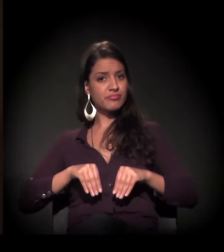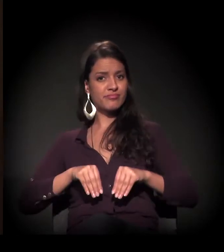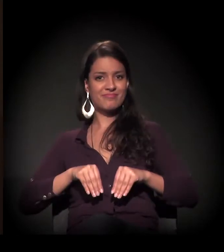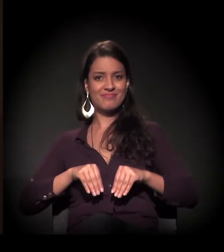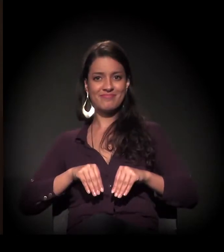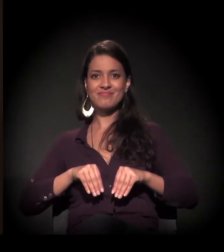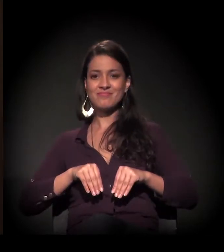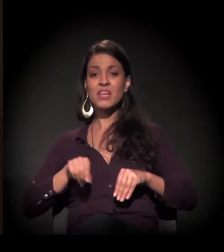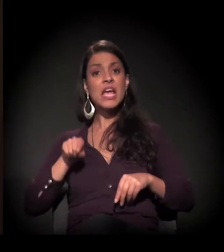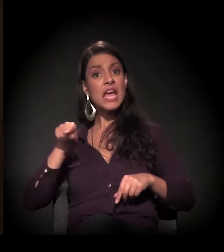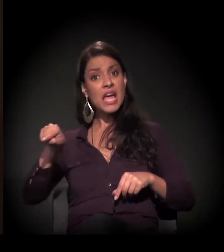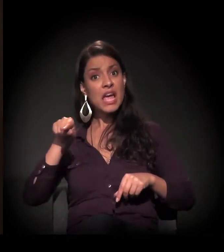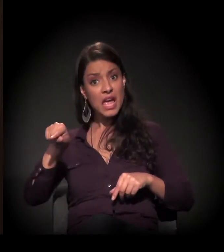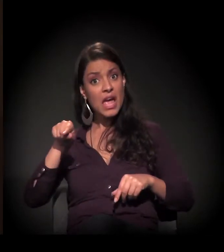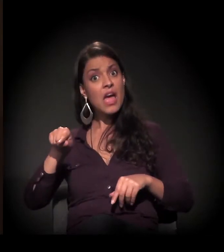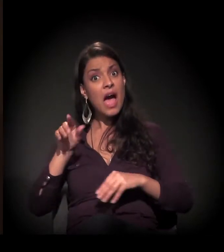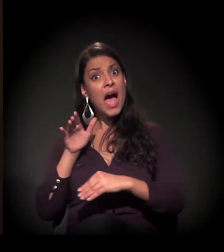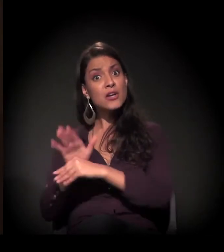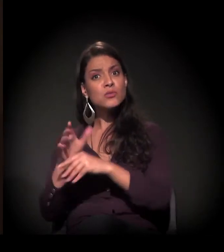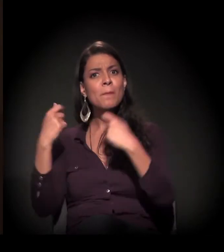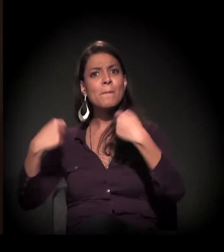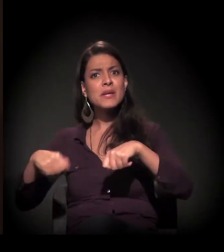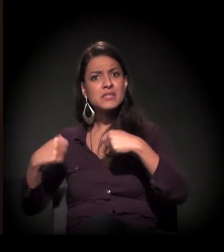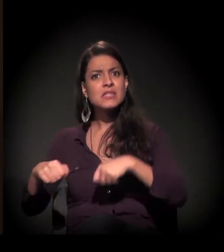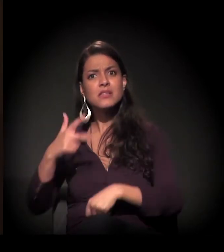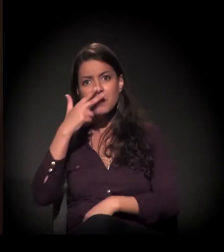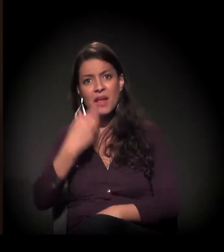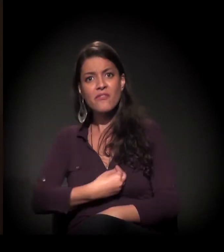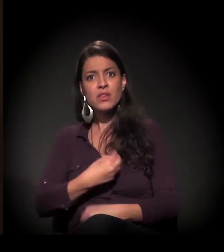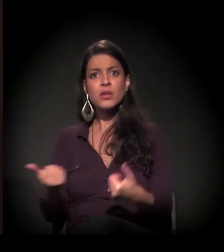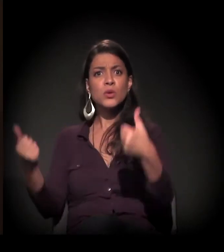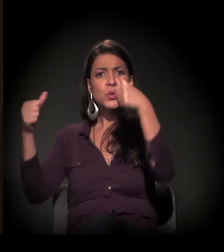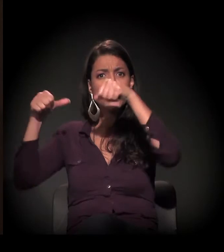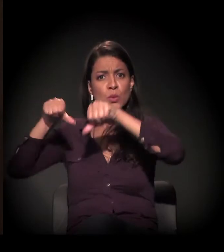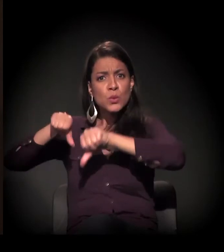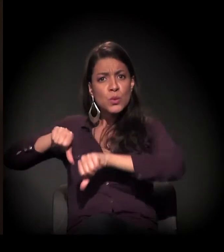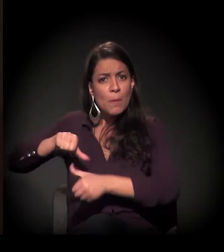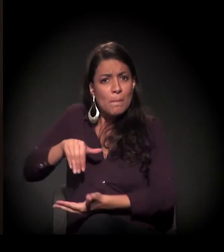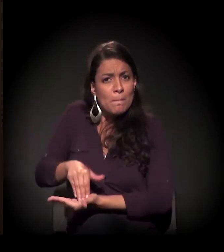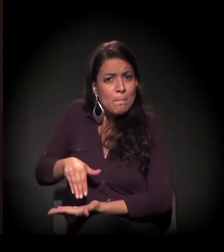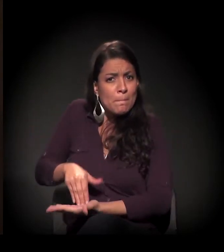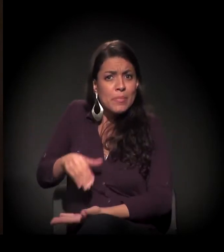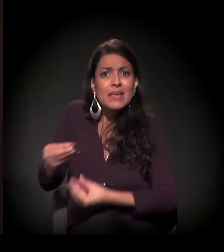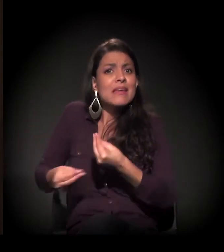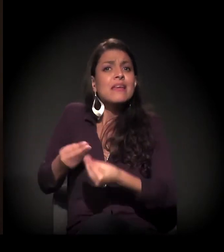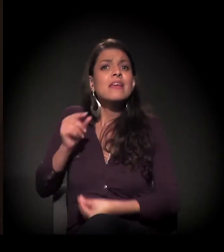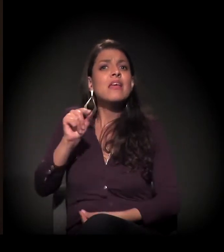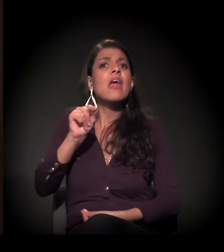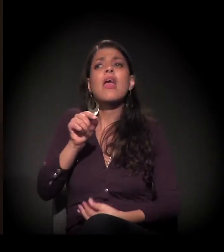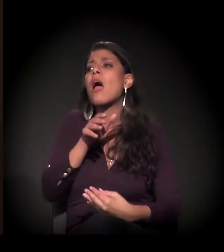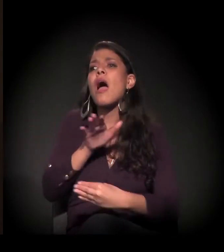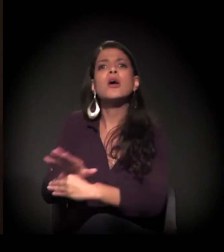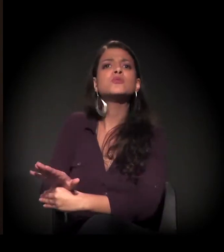Precisam de ajuda, chegaram ao fundo do poço... E quem vai lhes dar as mãos?